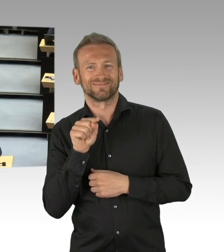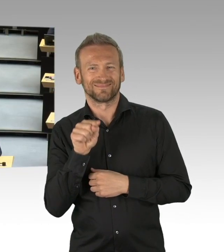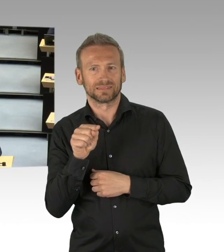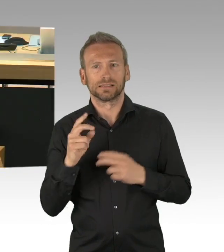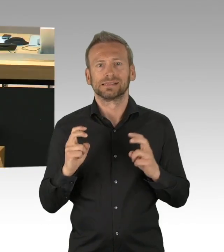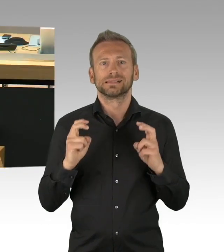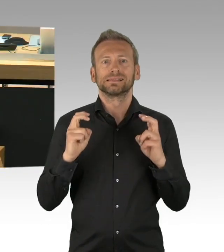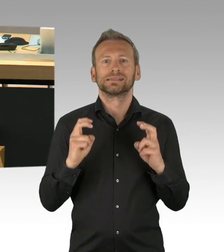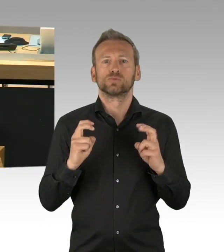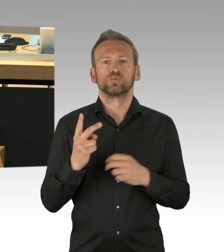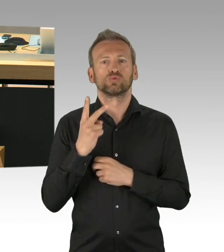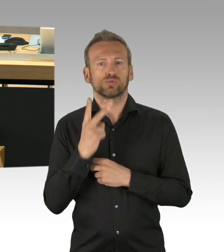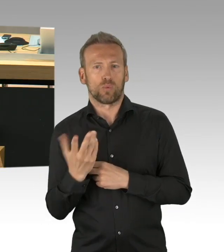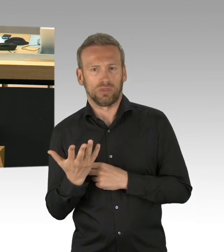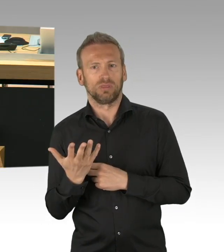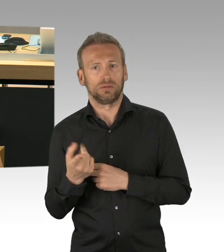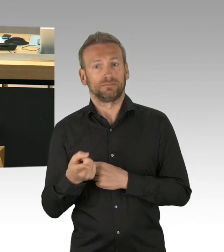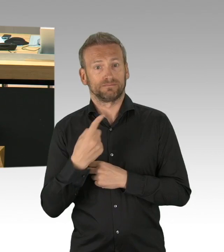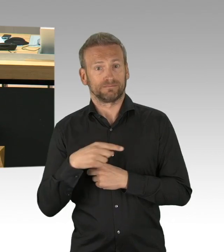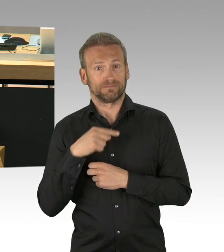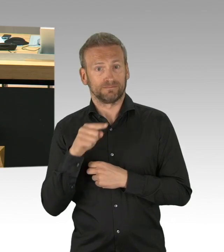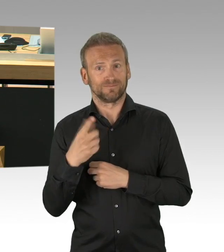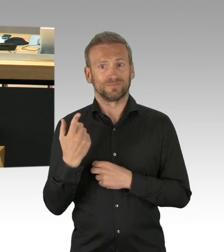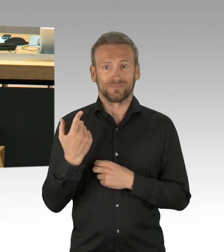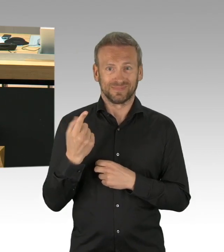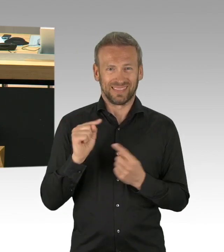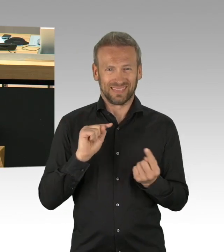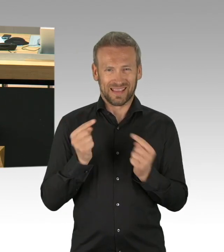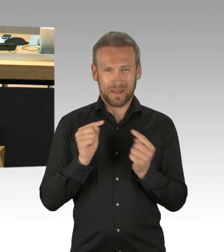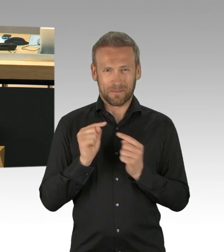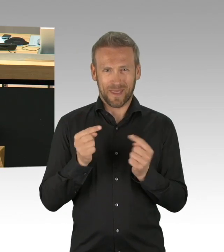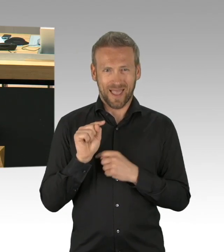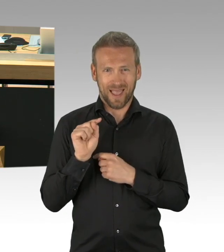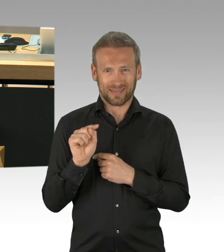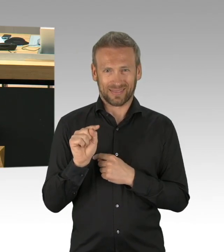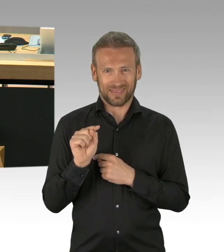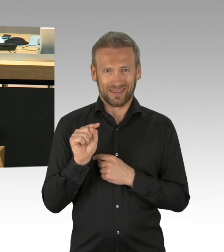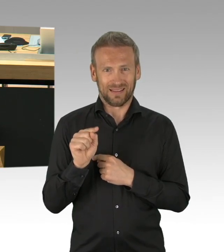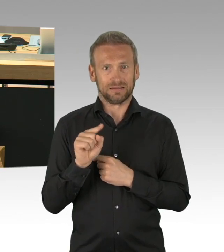ob jenseits dieser normalen Fristen ein Antrag behandelt werden kann. In welchen Fällen dürfte er behandelt werden?